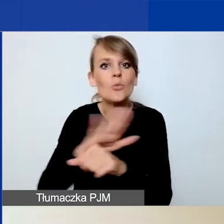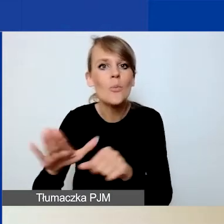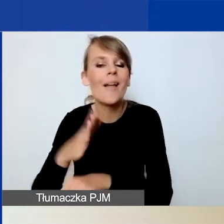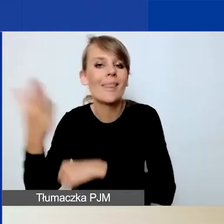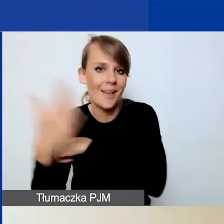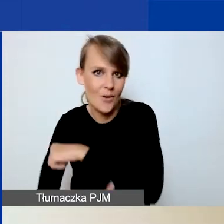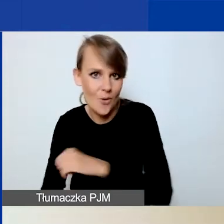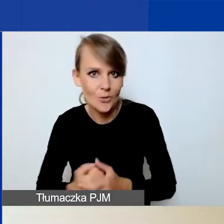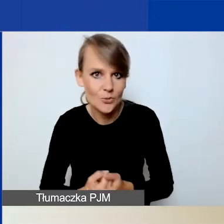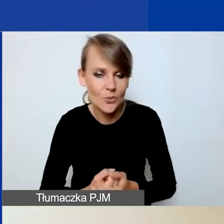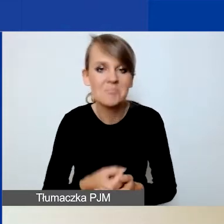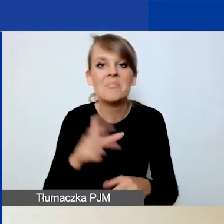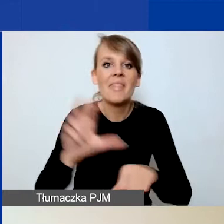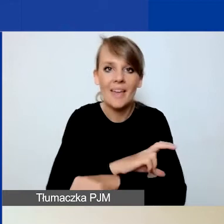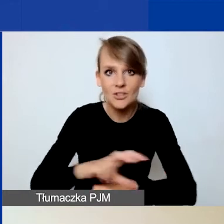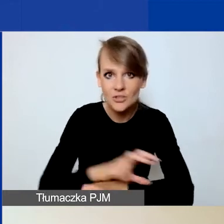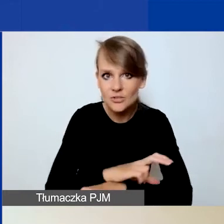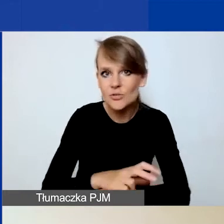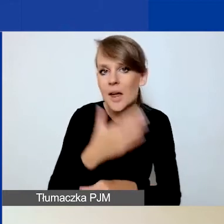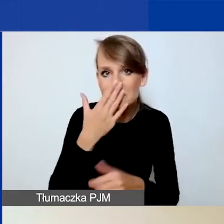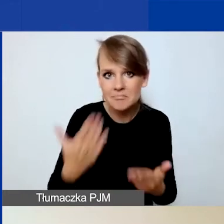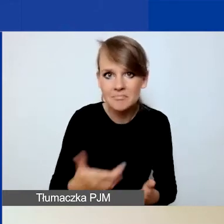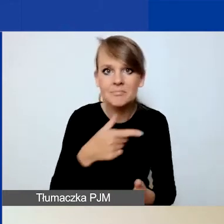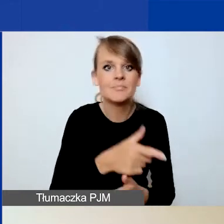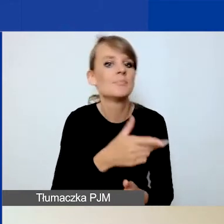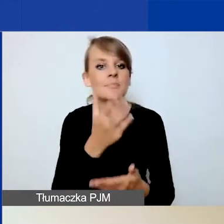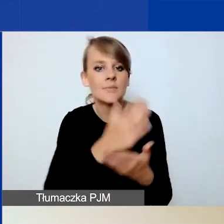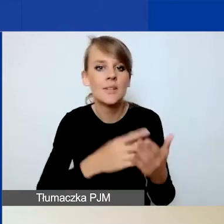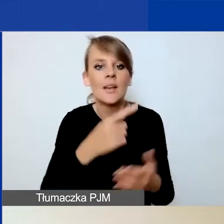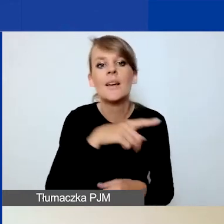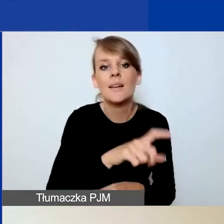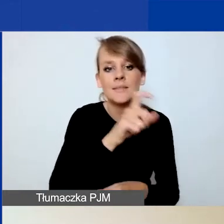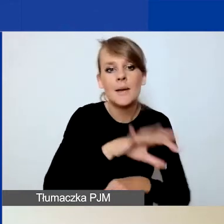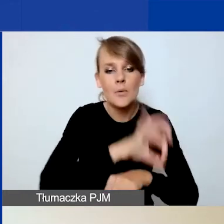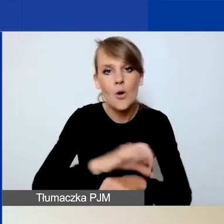Technicznie część C. Projekt i części D. Budżet są powiązane w Generatorze.